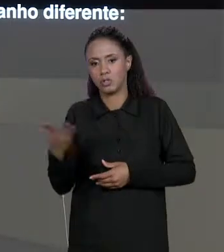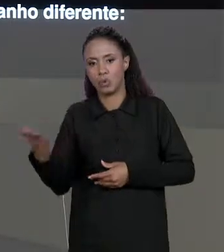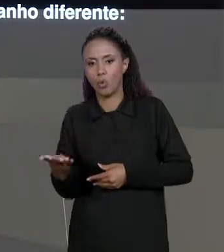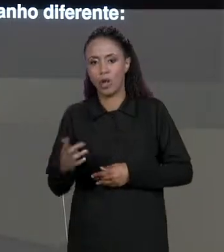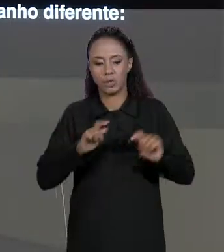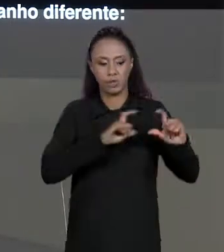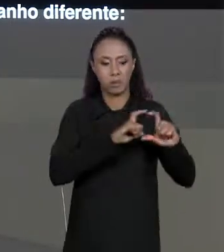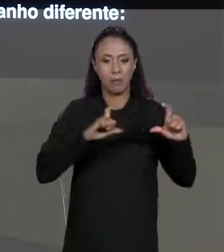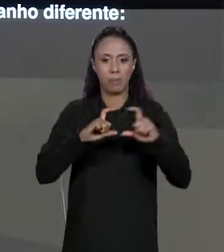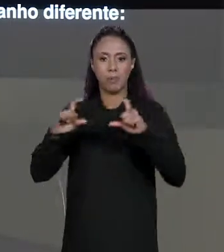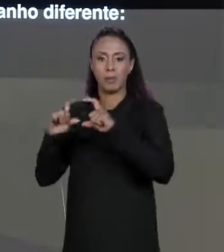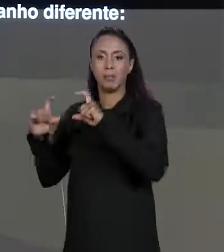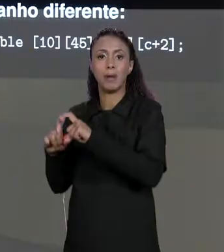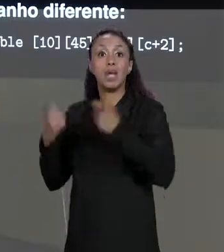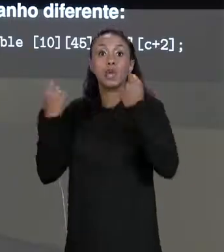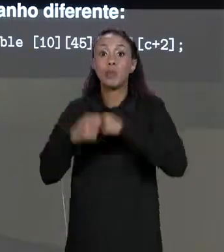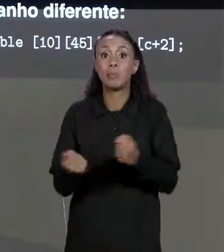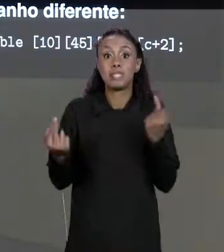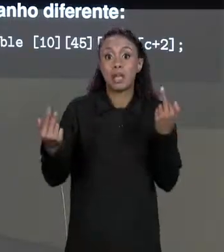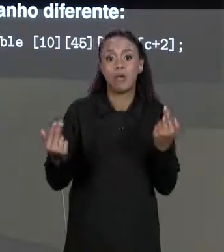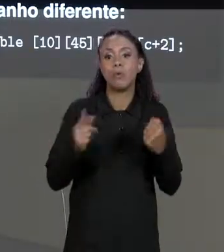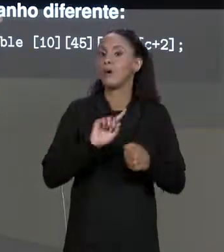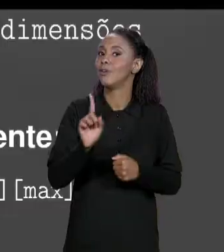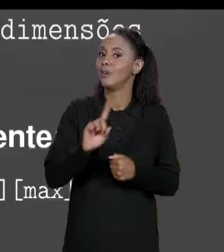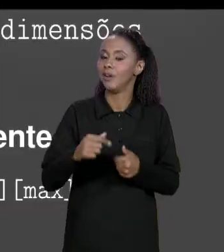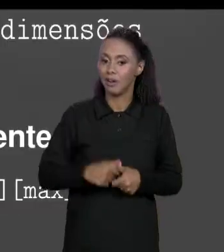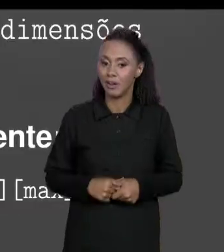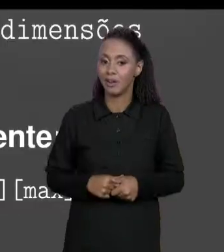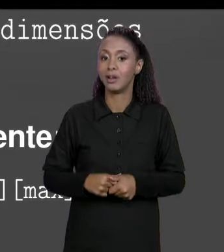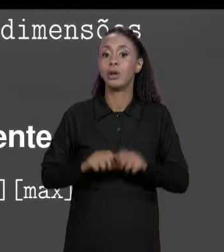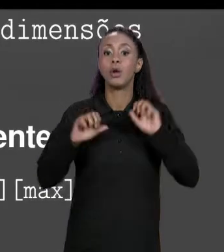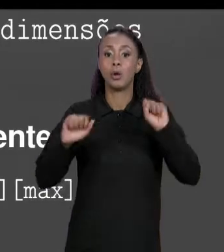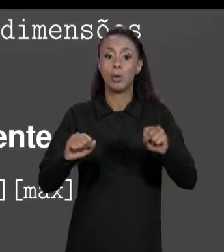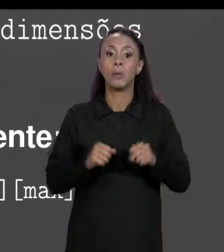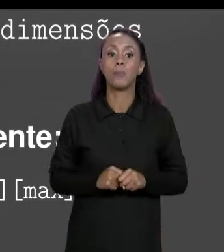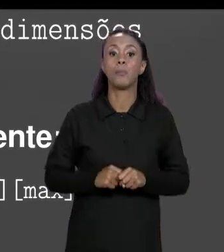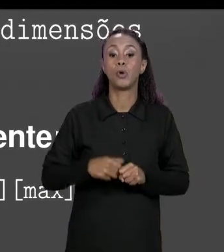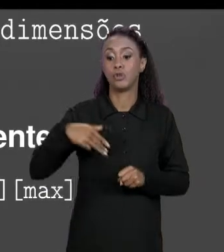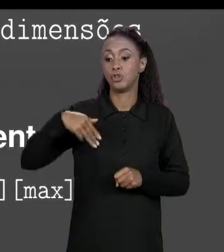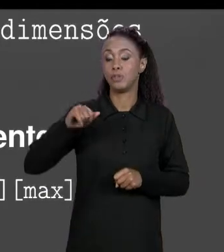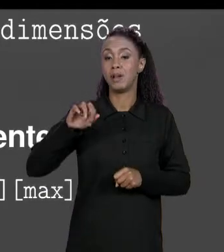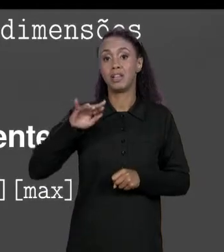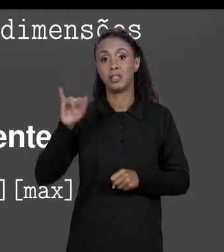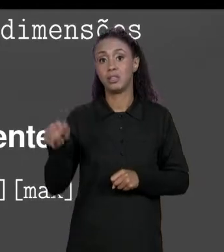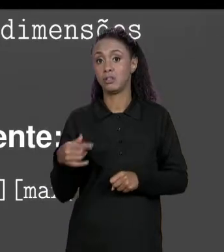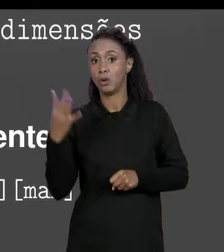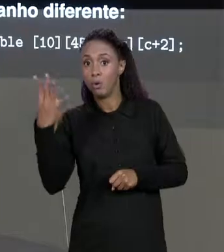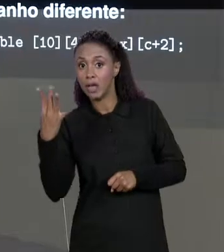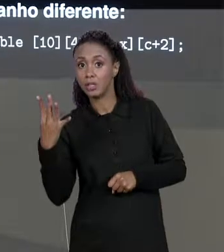CADA DIMENSÃO SEJA IGUAL, ENTÃO A GENTE PODE TER UMA MATRIZ DE QUATRO DIMENSÕES COM DIFERENTES QUANTIDADES DO